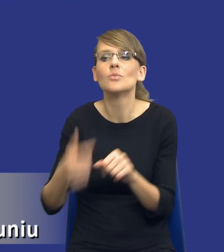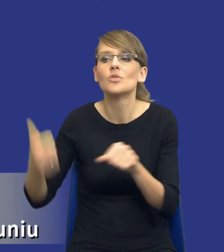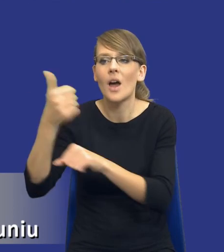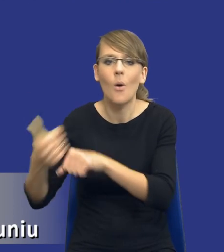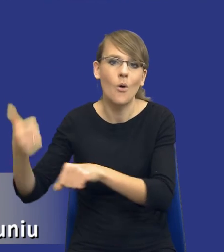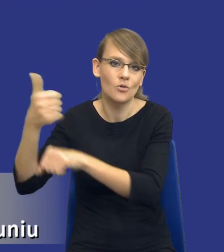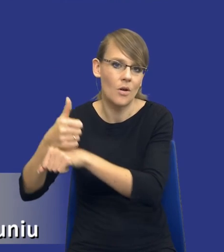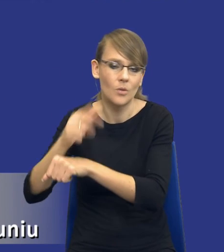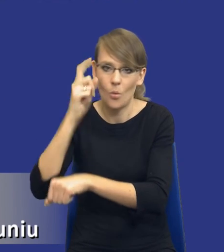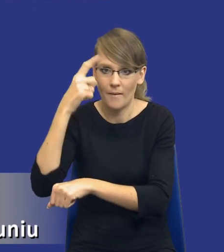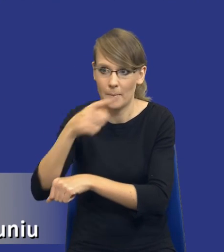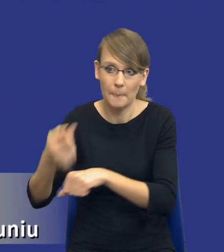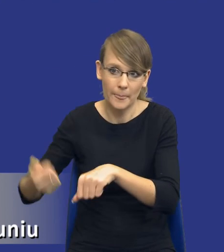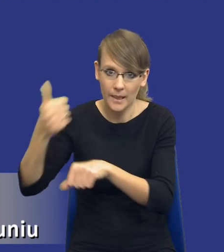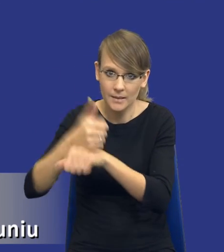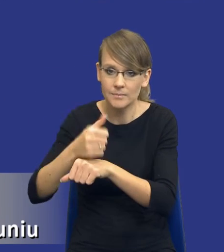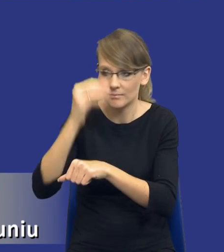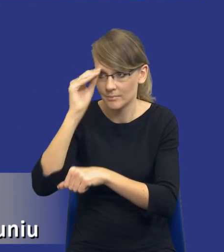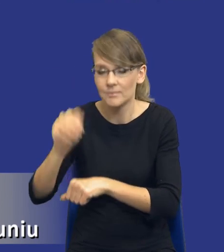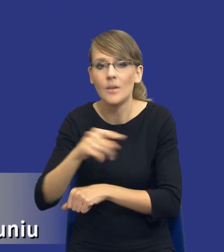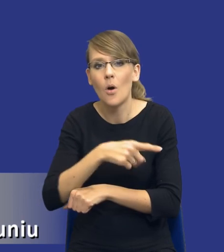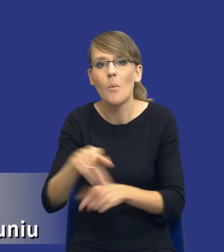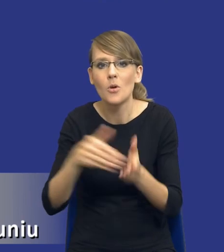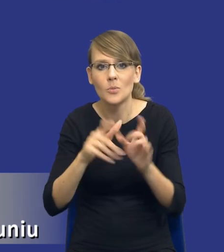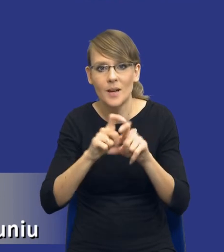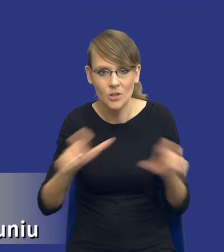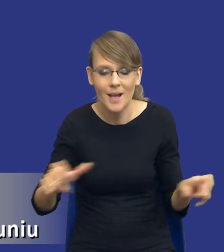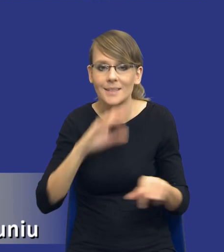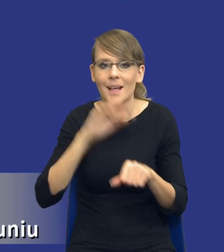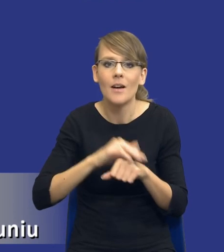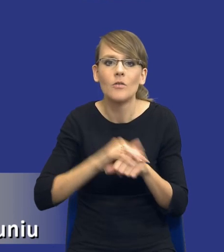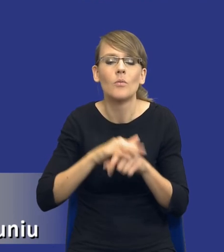Te osoby potrzebują też czasu. Zamówienia publiczne tak naprawdę nie